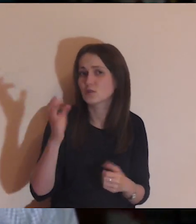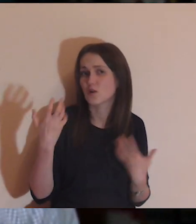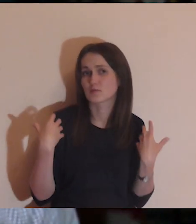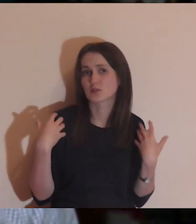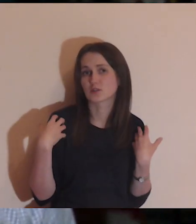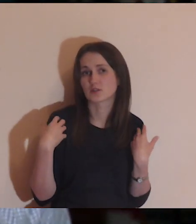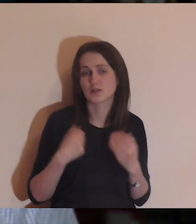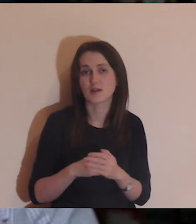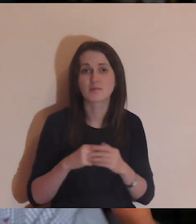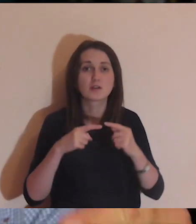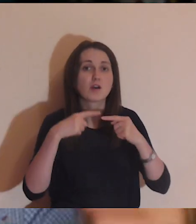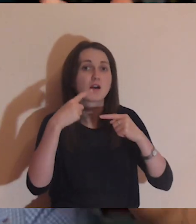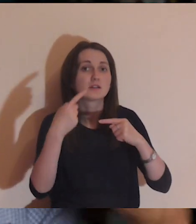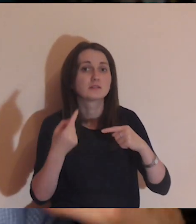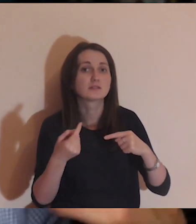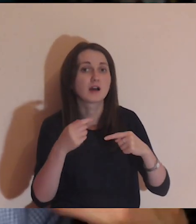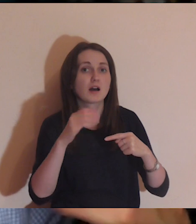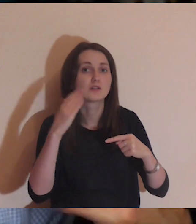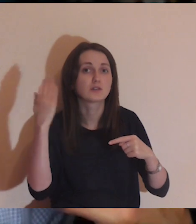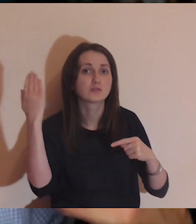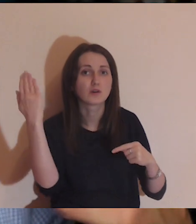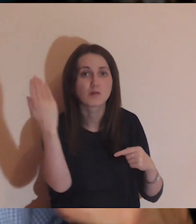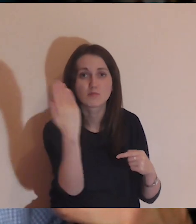Na tyle dobrze, że nie zaglądam za swój murek,